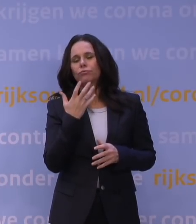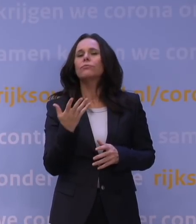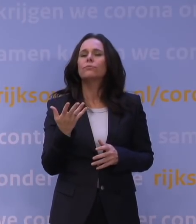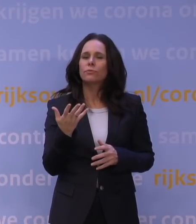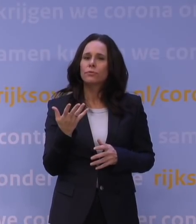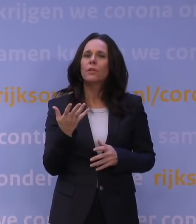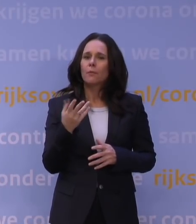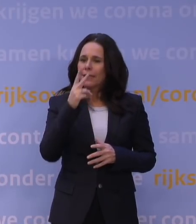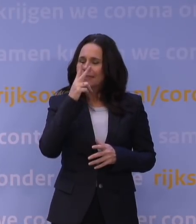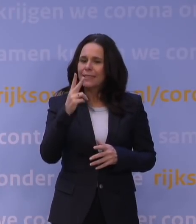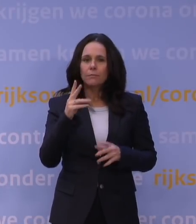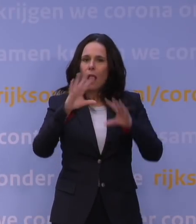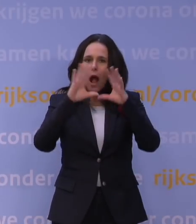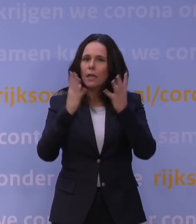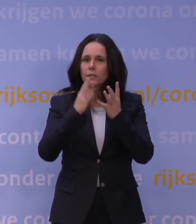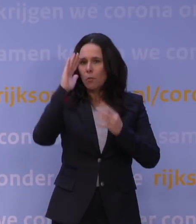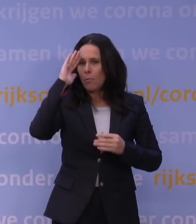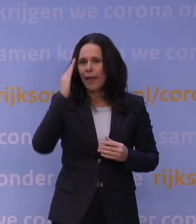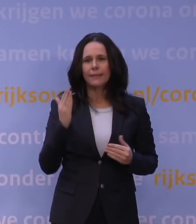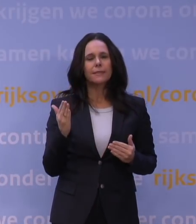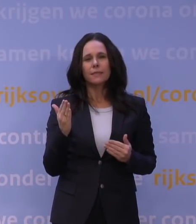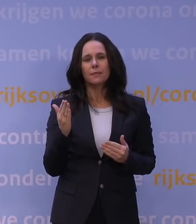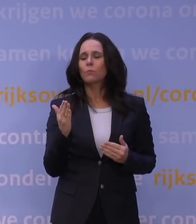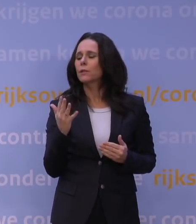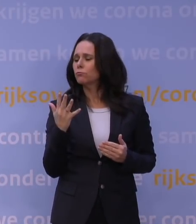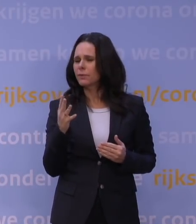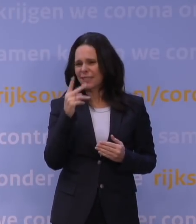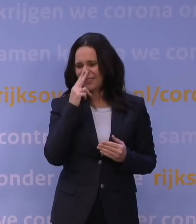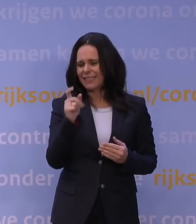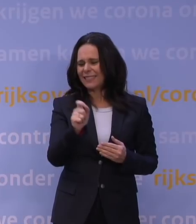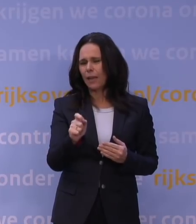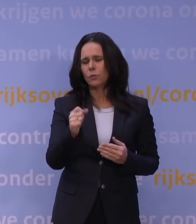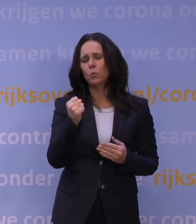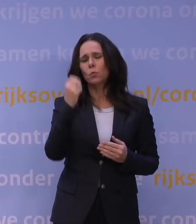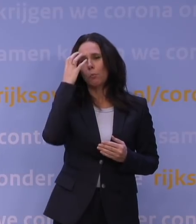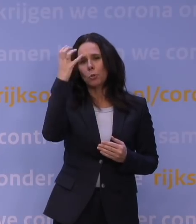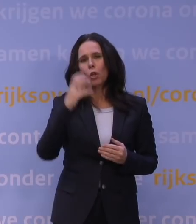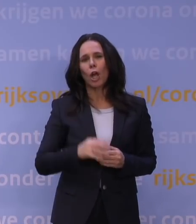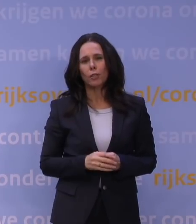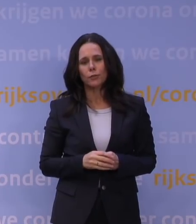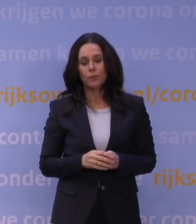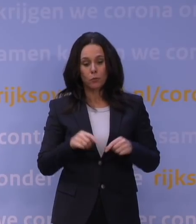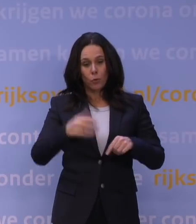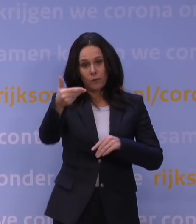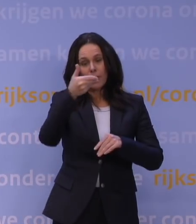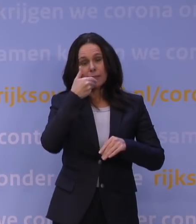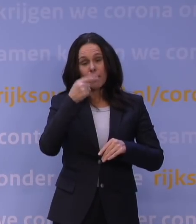En dan zie je dat niet alles bekend is, maar dat er heel grote reden is in die cijfers om zeer bezorgd te zijn. Maar als u mij vraagt: Weet je al heel precies hoe het zit?